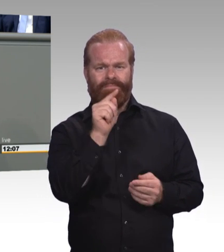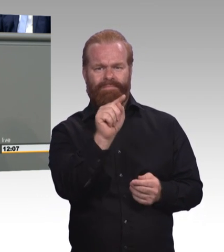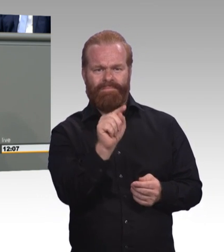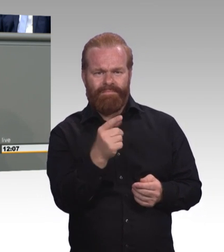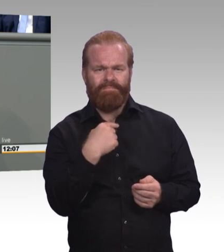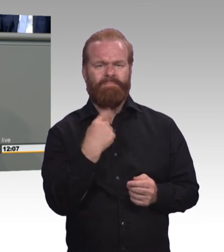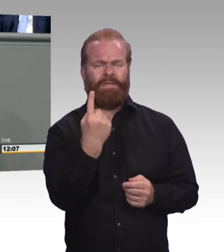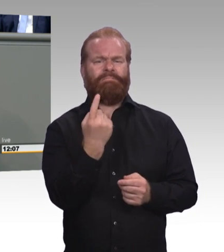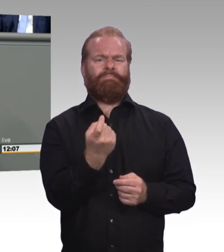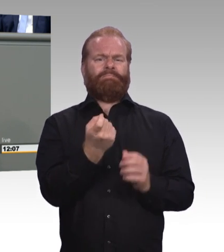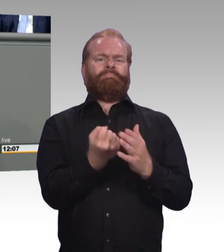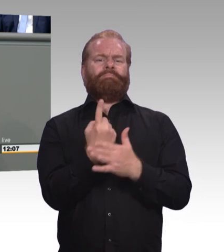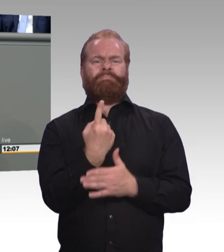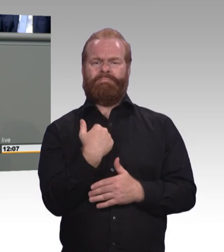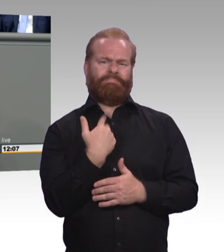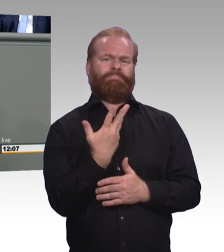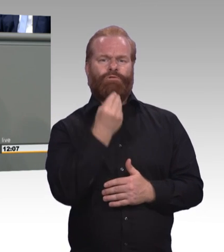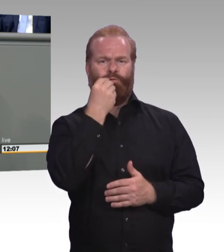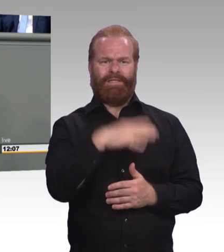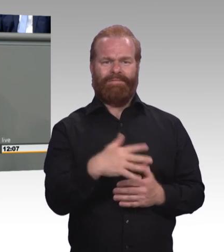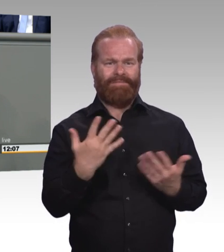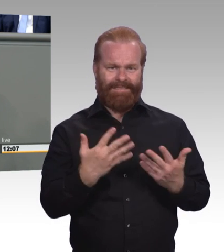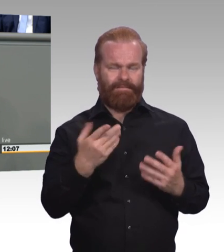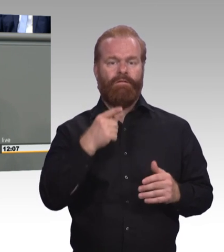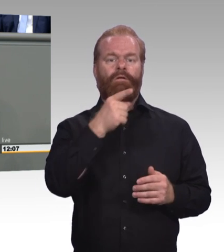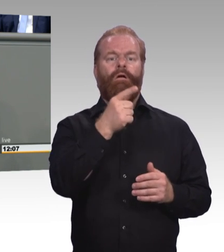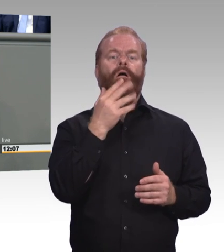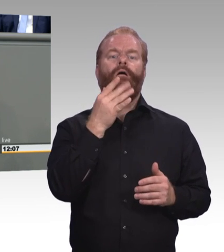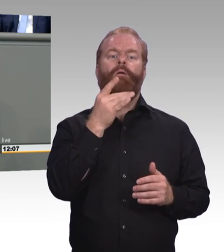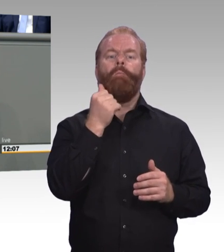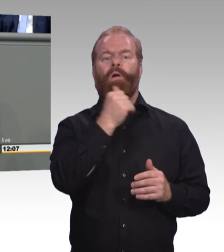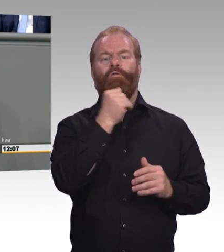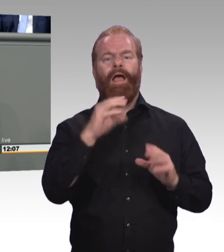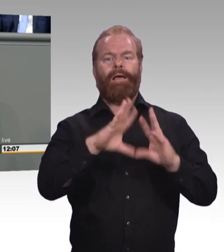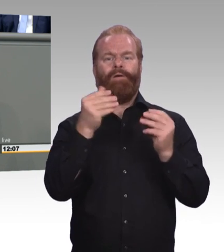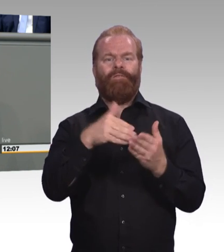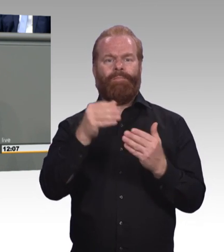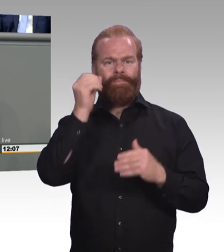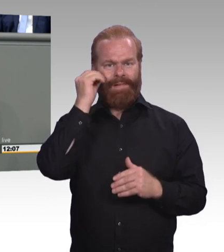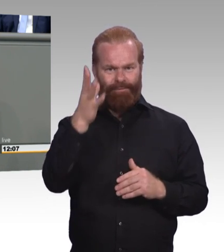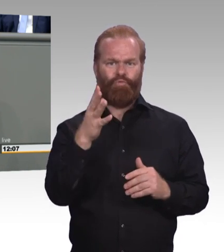Es gibt Lösungen, die liegen auf dem Tisch. Zum Beispiel einen Rechtsanspruch auf Weiterbildung, den wir verankern wollen.